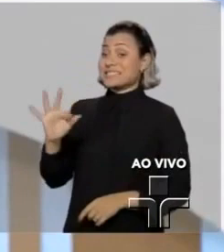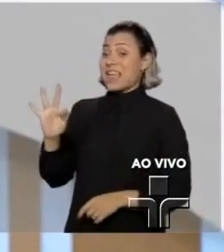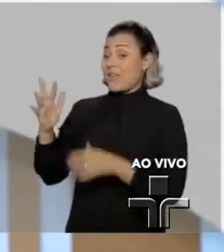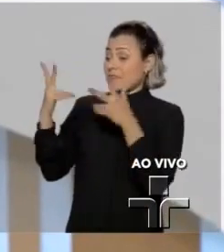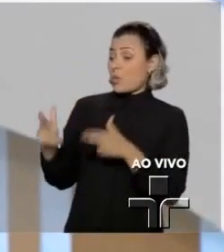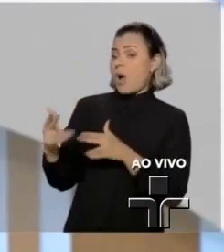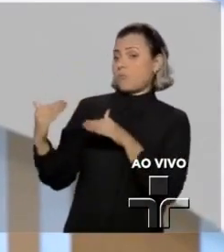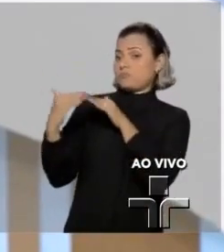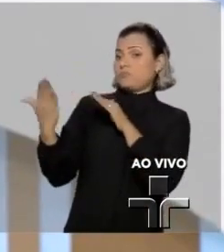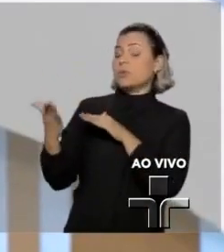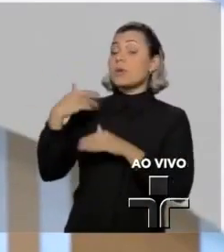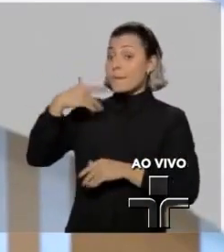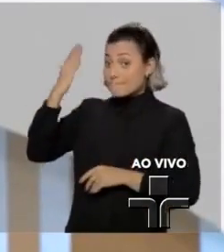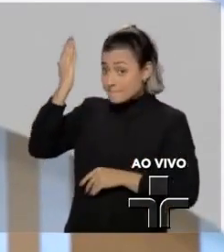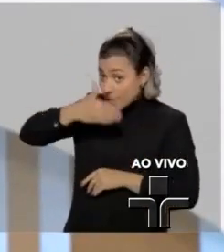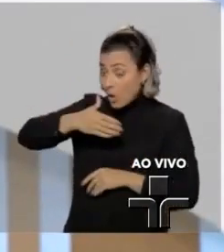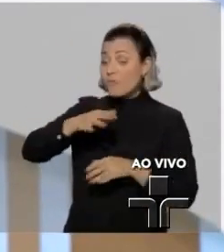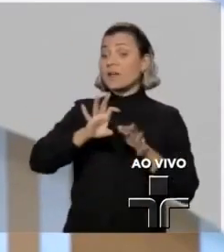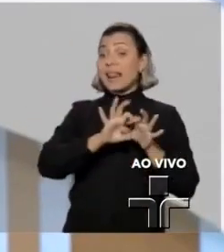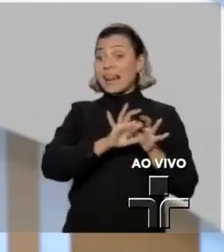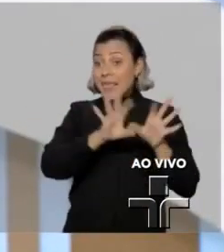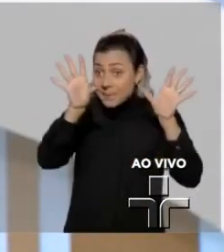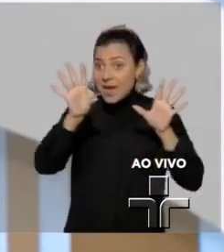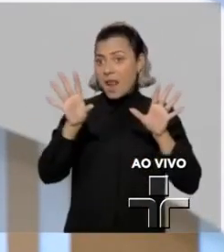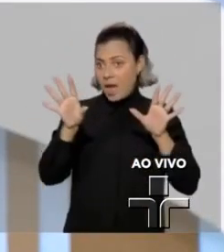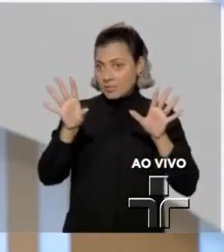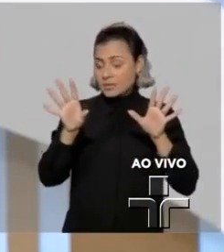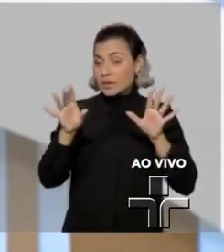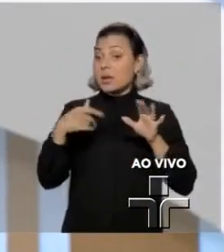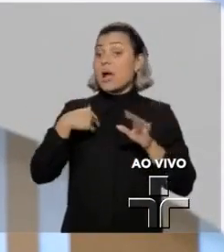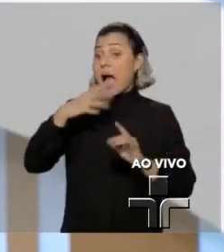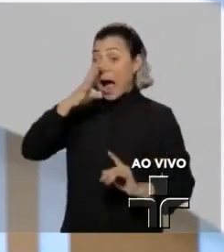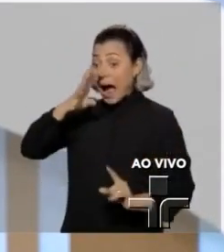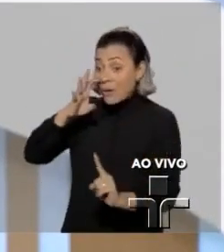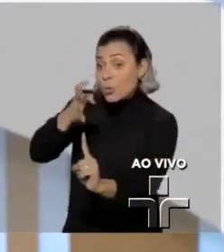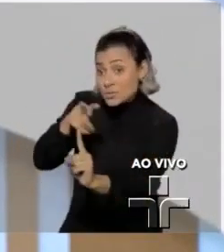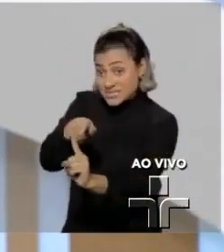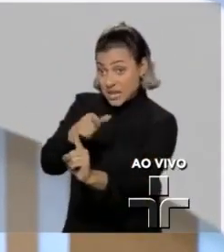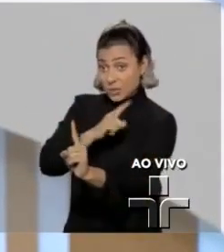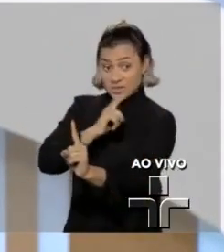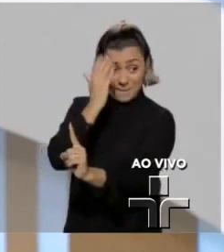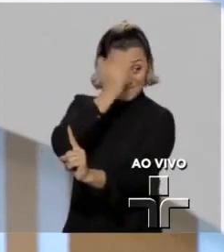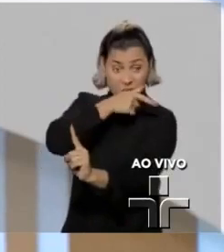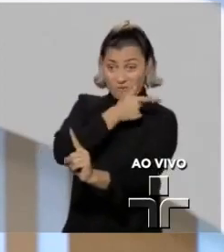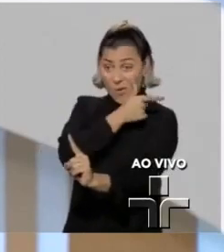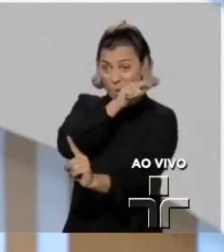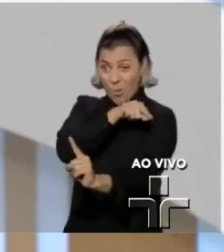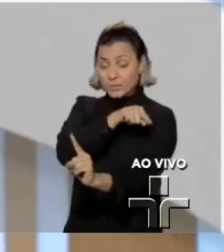Provas ilícitas, quando a favor do réu, do acusado, podem, inclusive, no mérito,